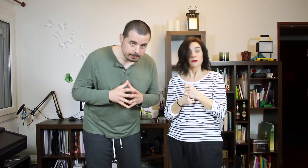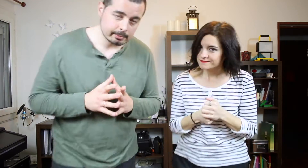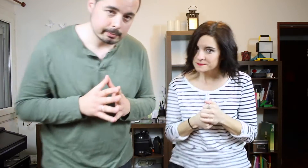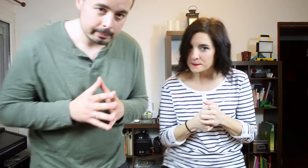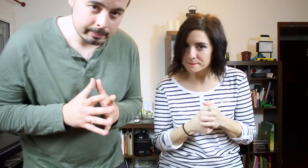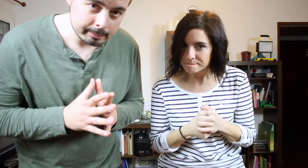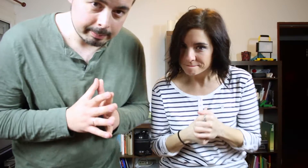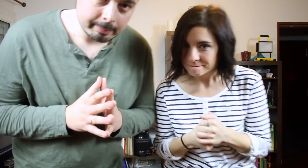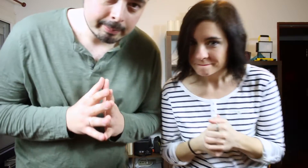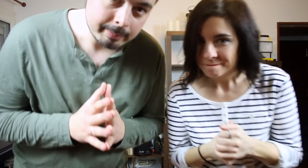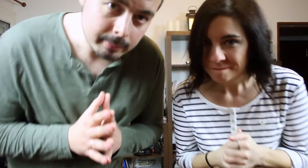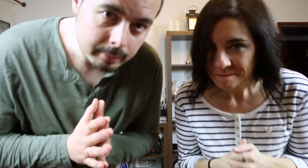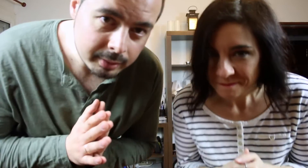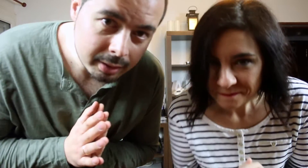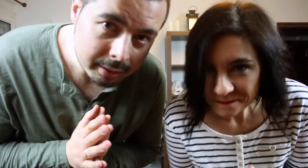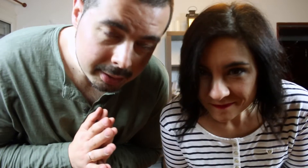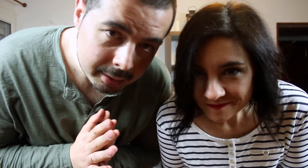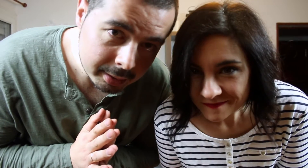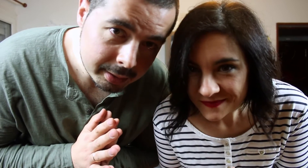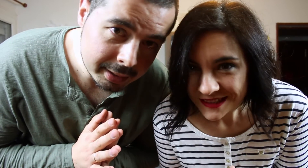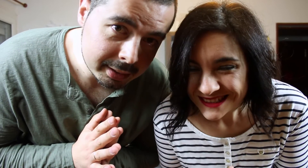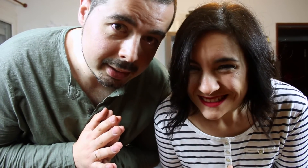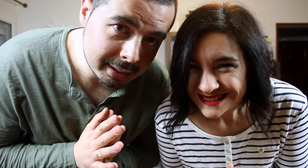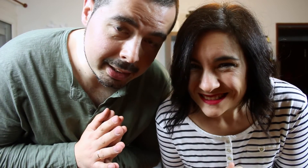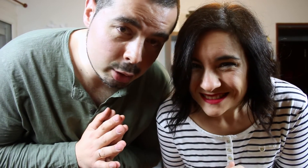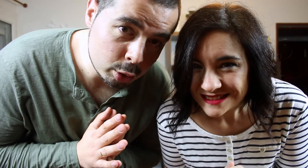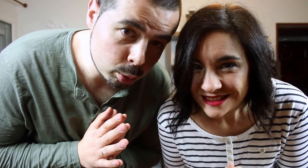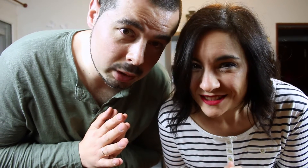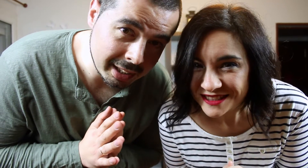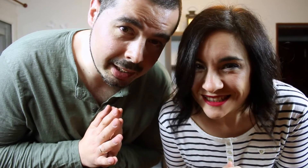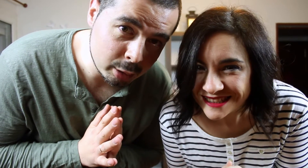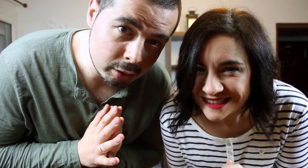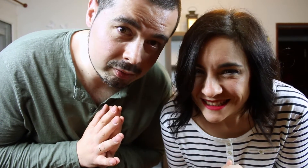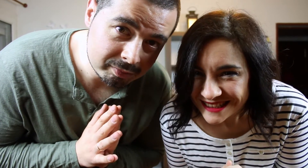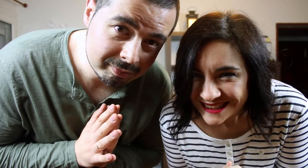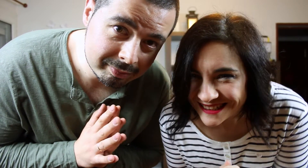Es que no nos gusta elreggaetón